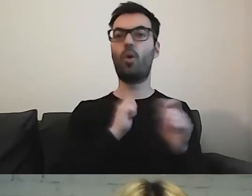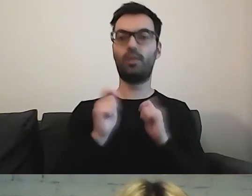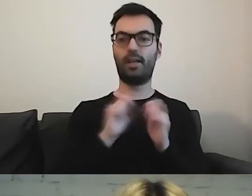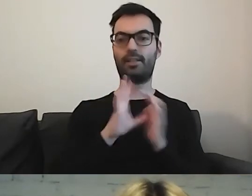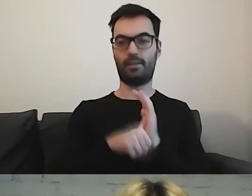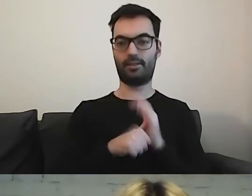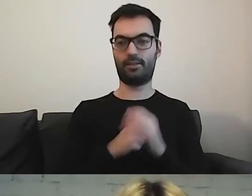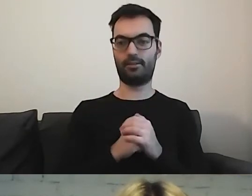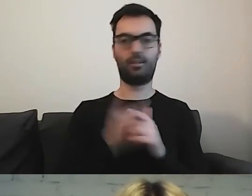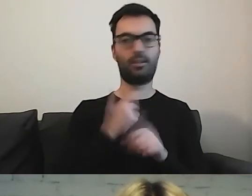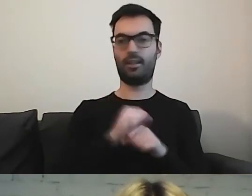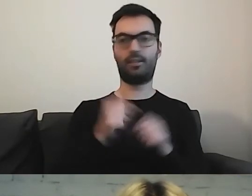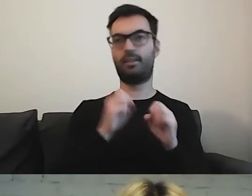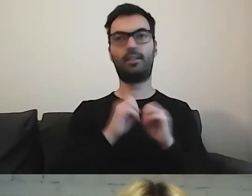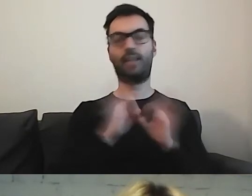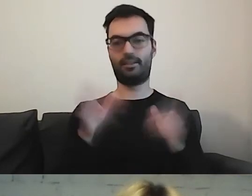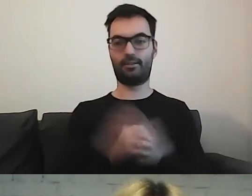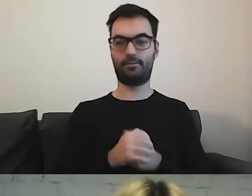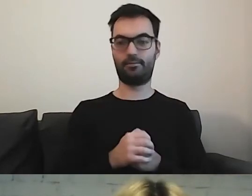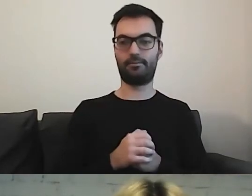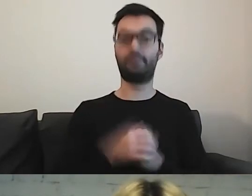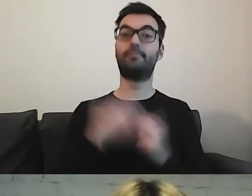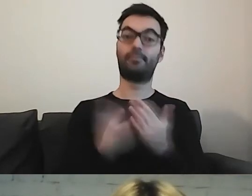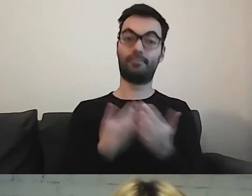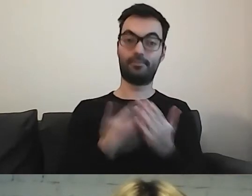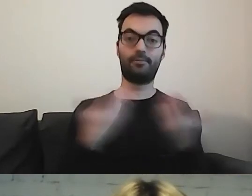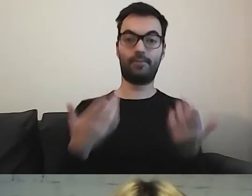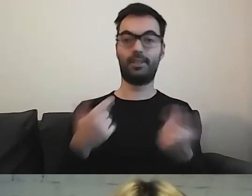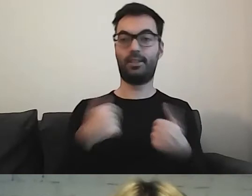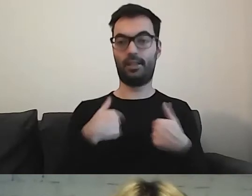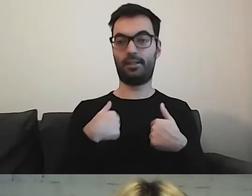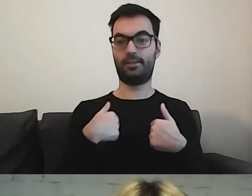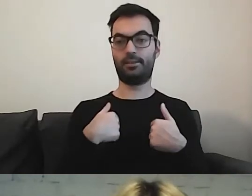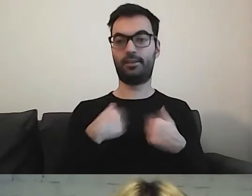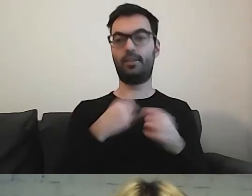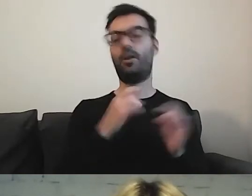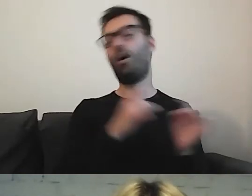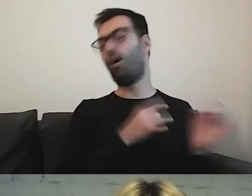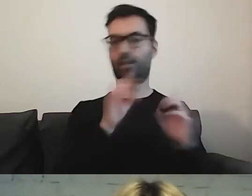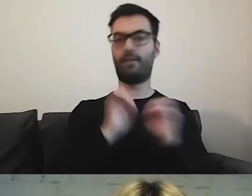To nie jest takie oczywiste. Ja od razu wyjaśniam trudne pojęcia.